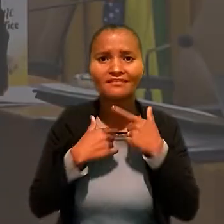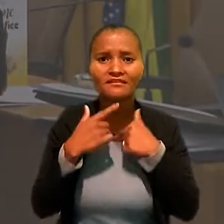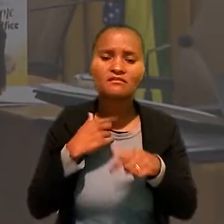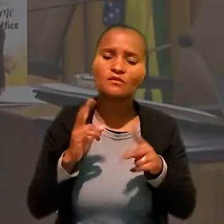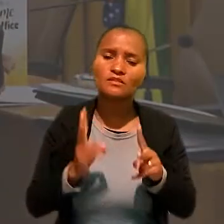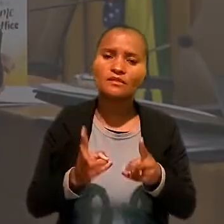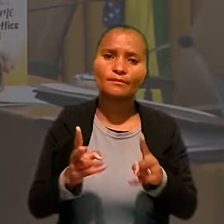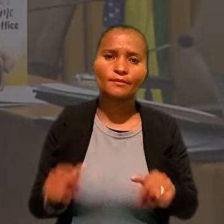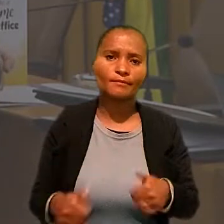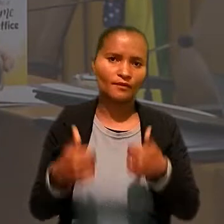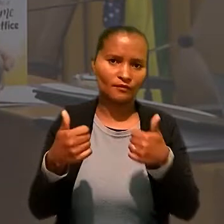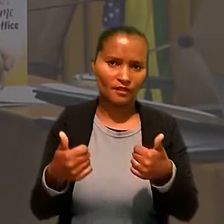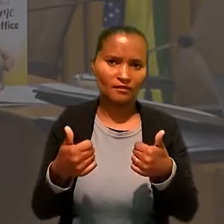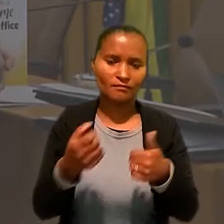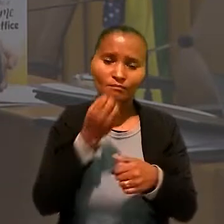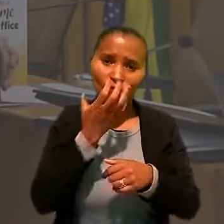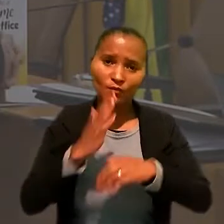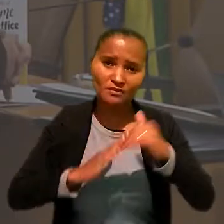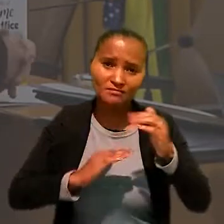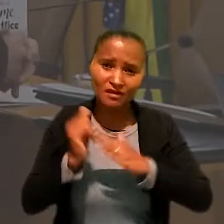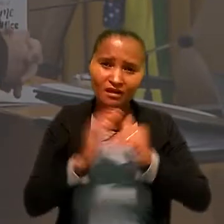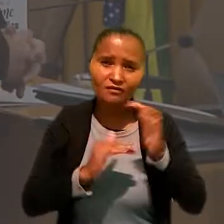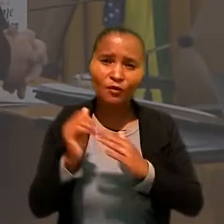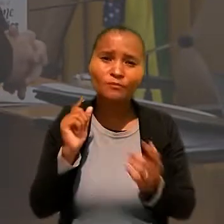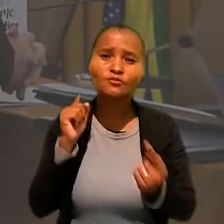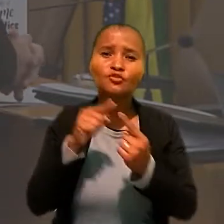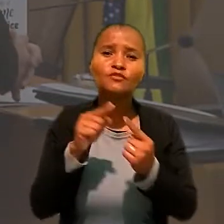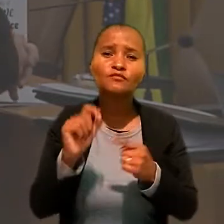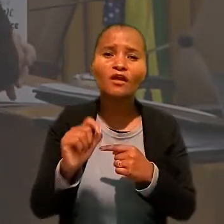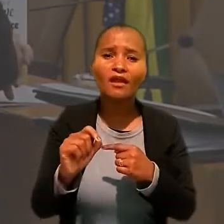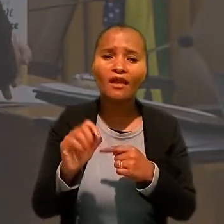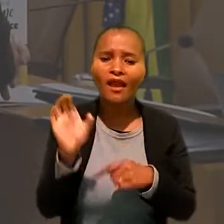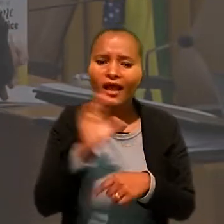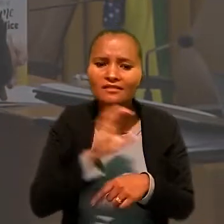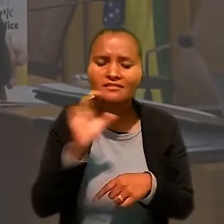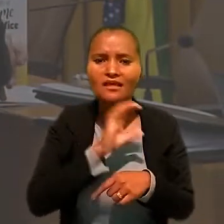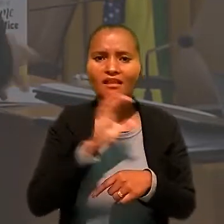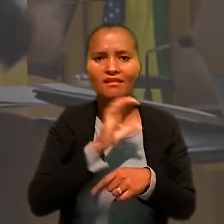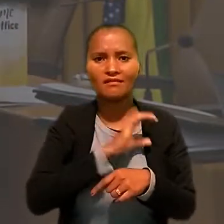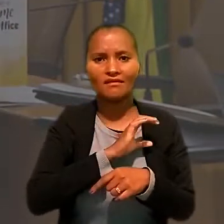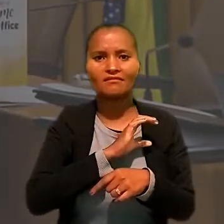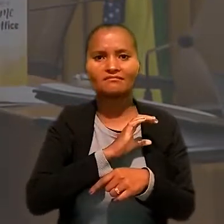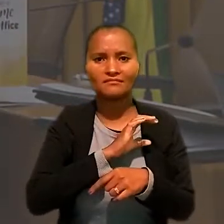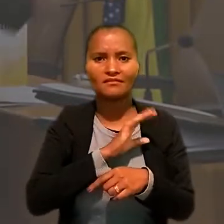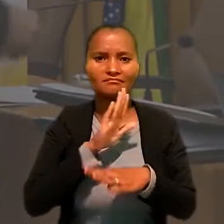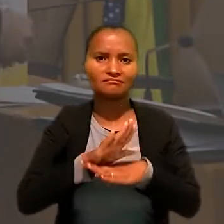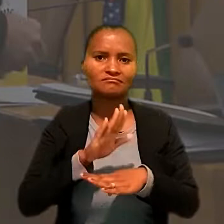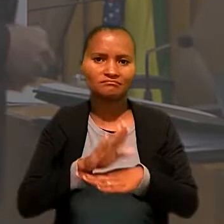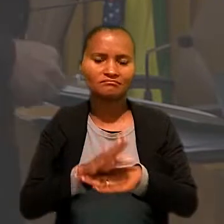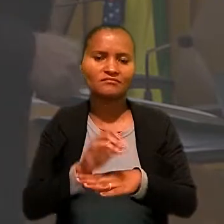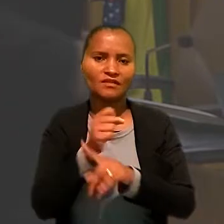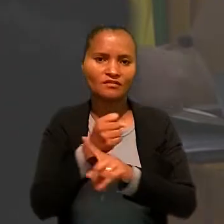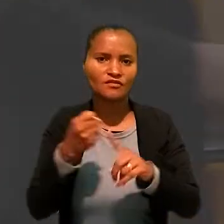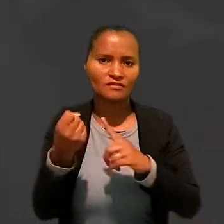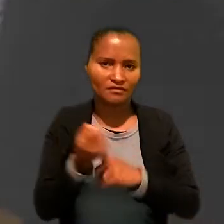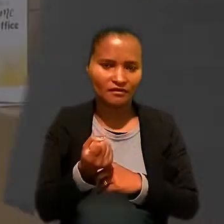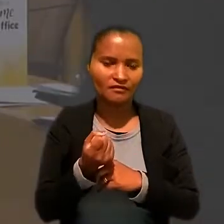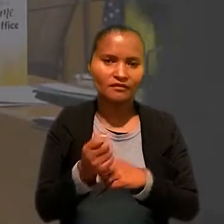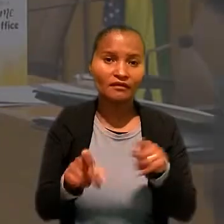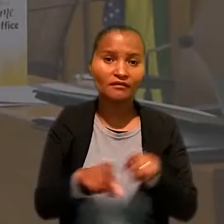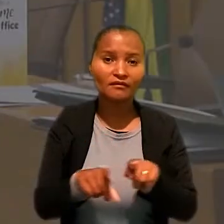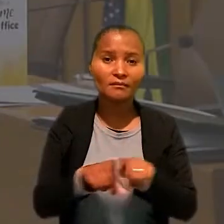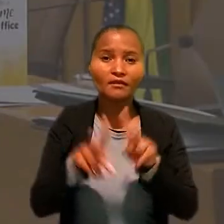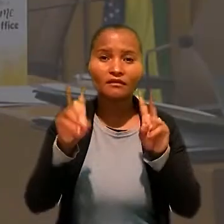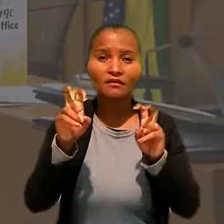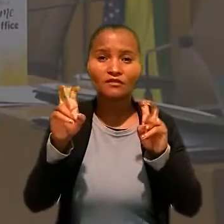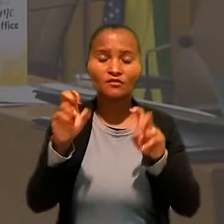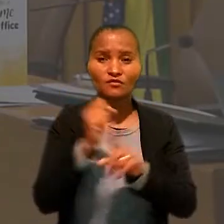Essas boas práticas visam principalmente acelerar a prestação jurisdicional à sociedade e também questões sociais,